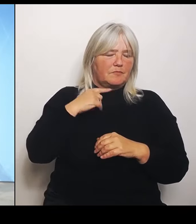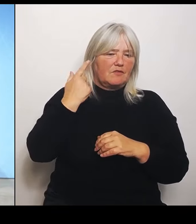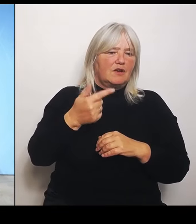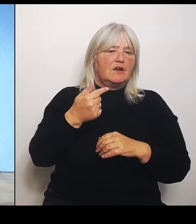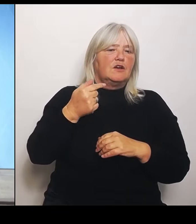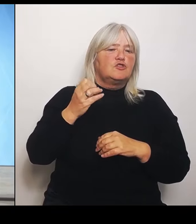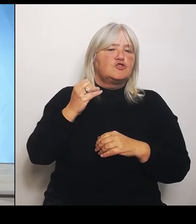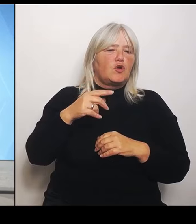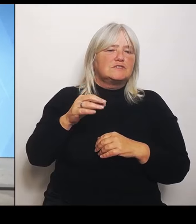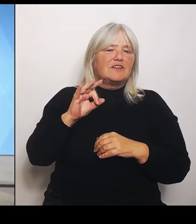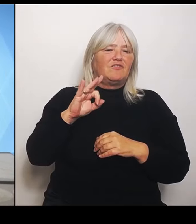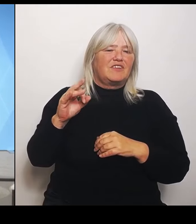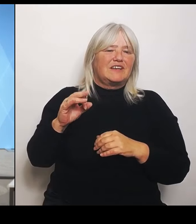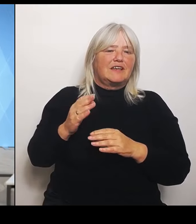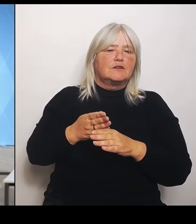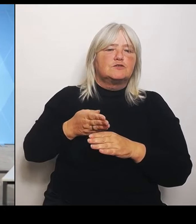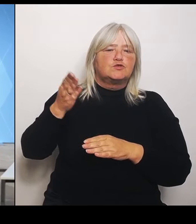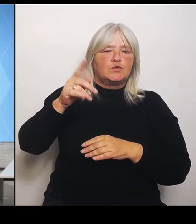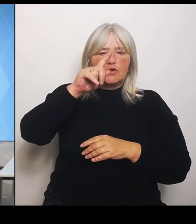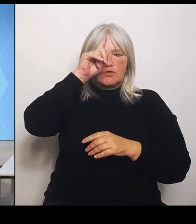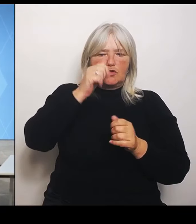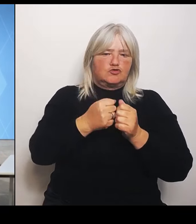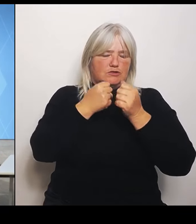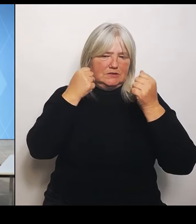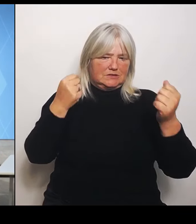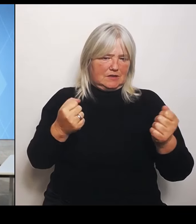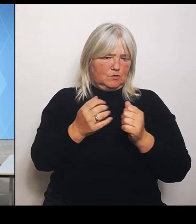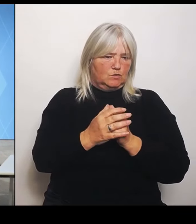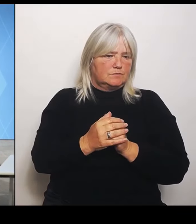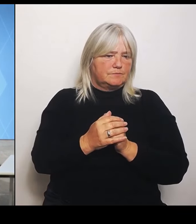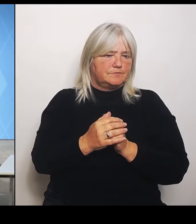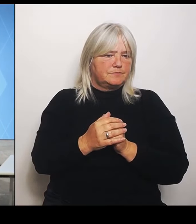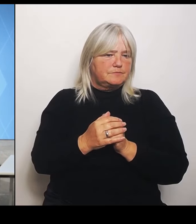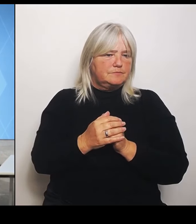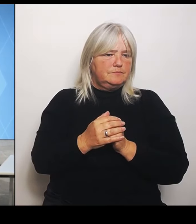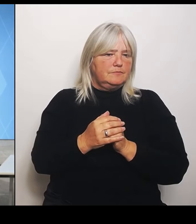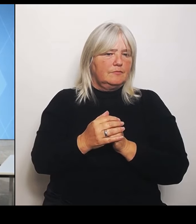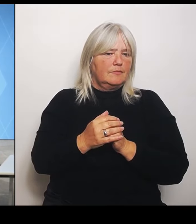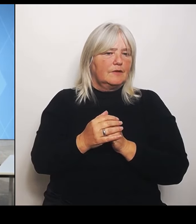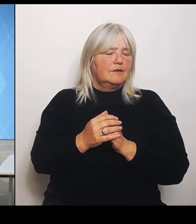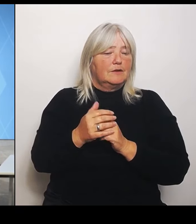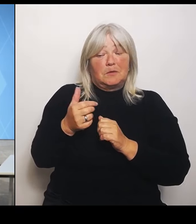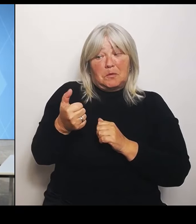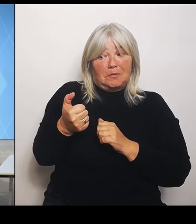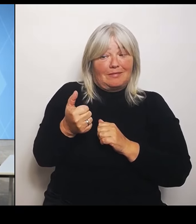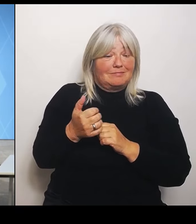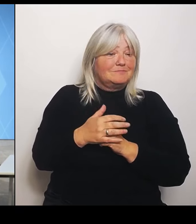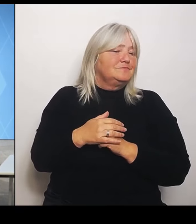Gedrückt halten. (Rednerwechsel) Gedrückt halten. Gut. Frau Ministerin, weniger Krankenhäuser heißt ja nicht, dass es weniger Patienten gibt.